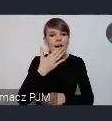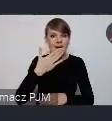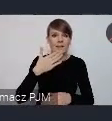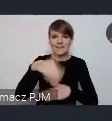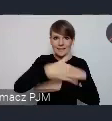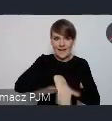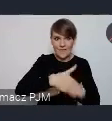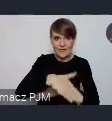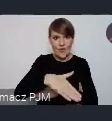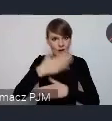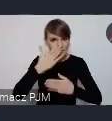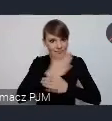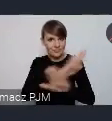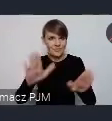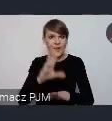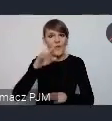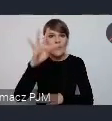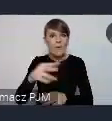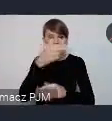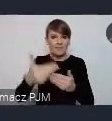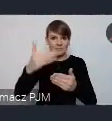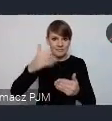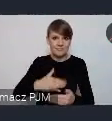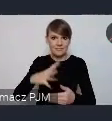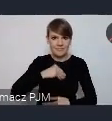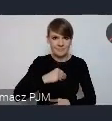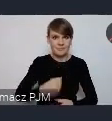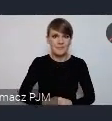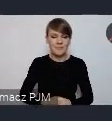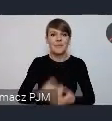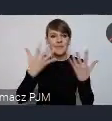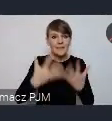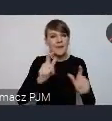właśnie ten temat był obecny. Oczywiście wzmocnić świadomość, tego wydarzenia w Polsce.